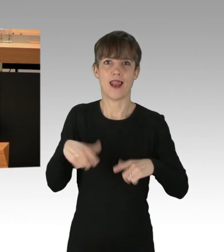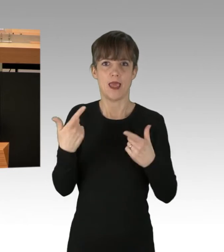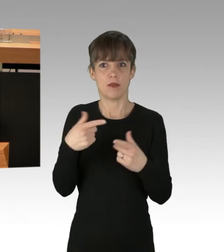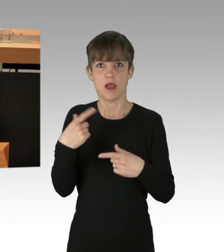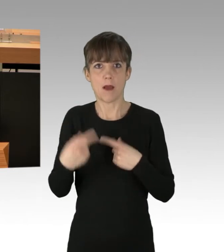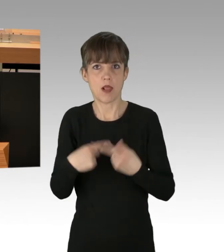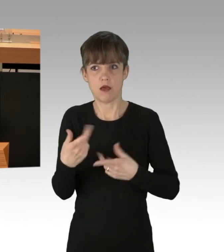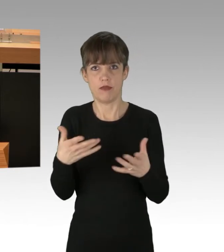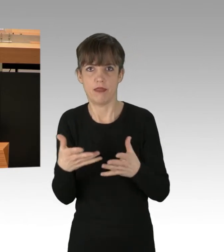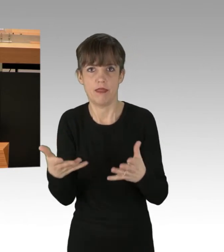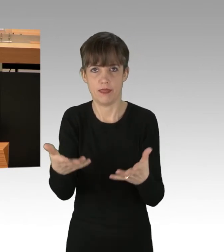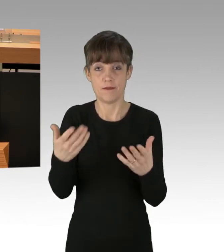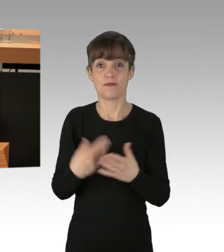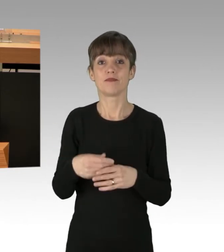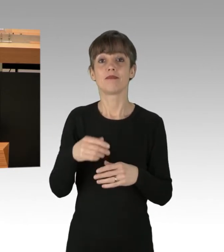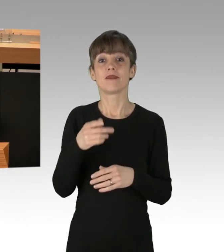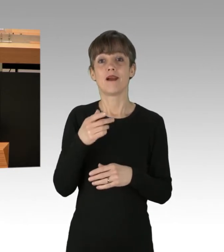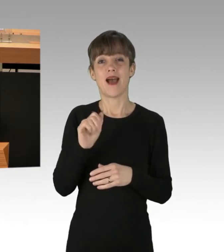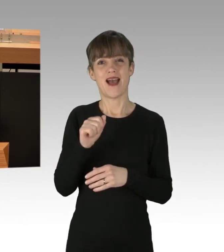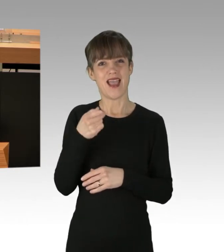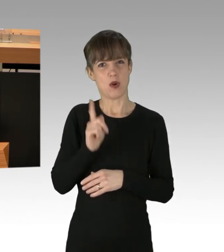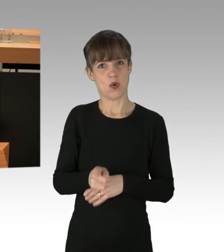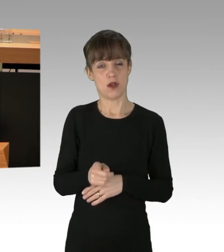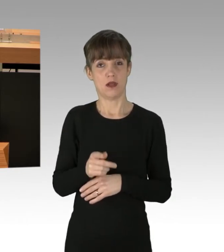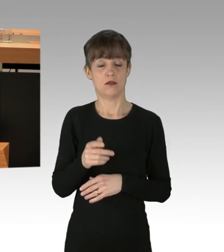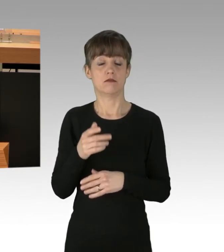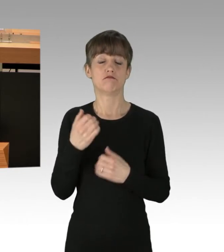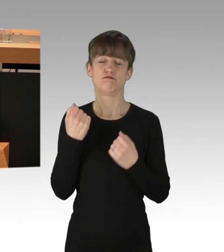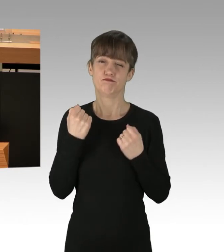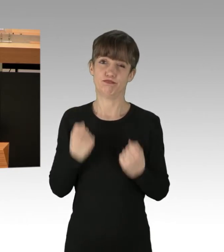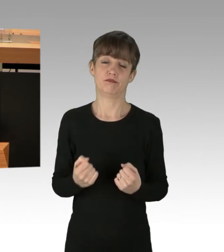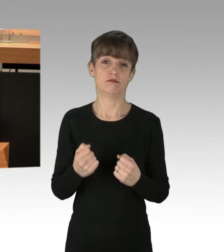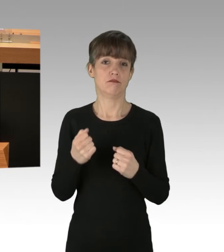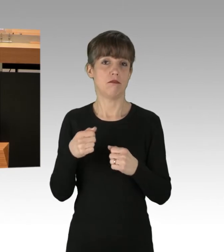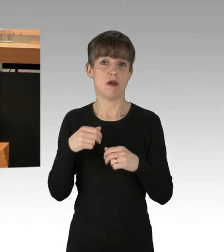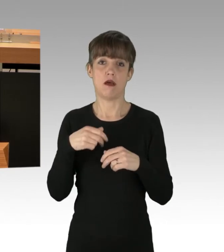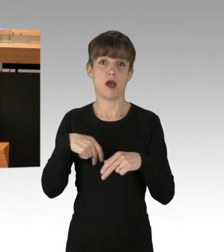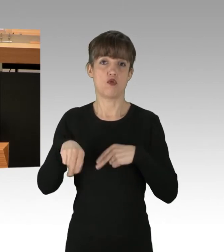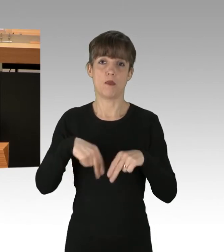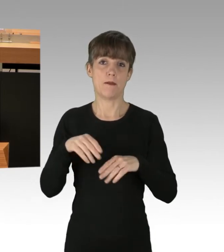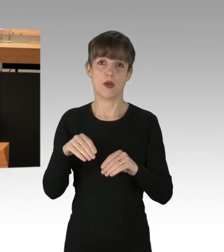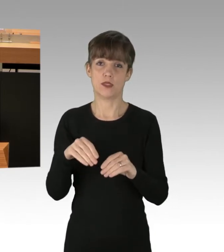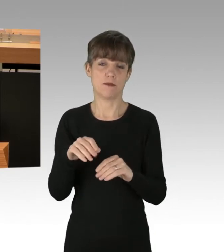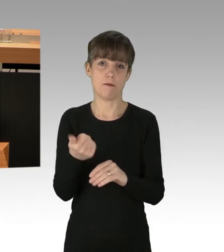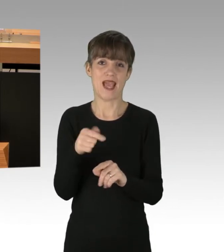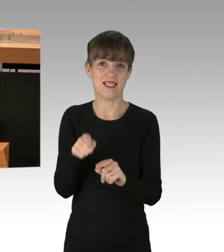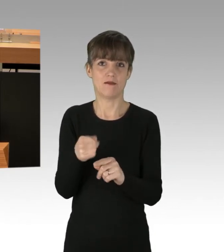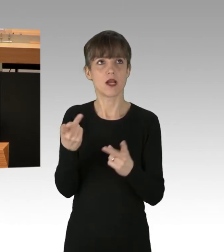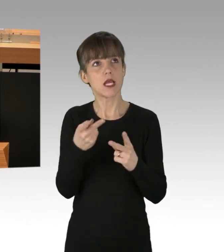gehören mit bis zu 180 000 Fahrzeugen pro Tag zu den am meisten genutzten Autobahnabschnitten Deutschlands. Hier sind Rettungsdienste unterwegs,